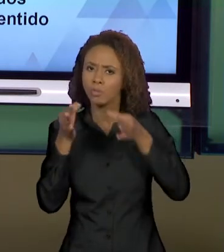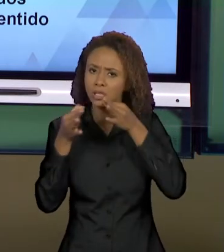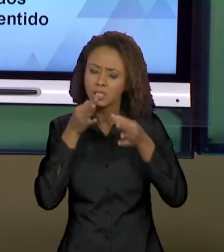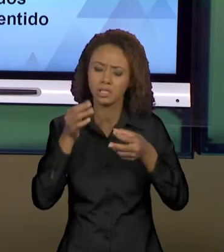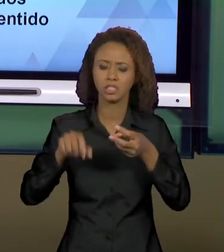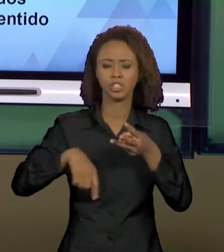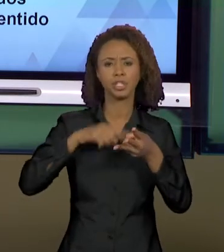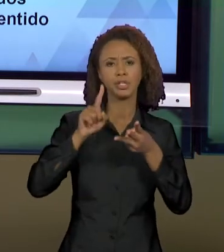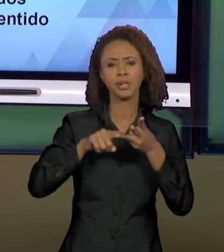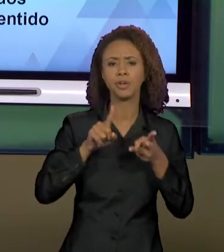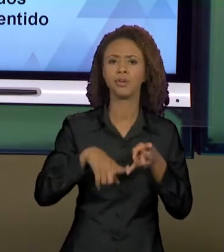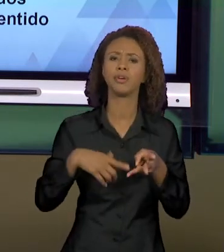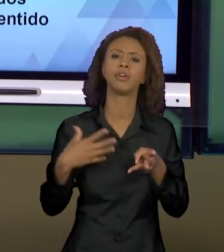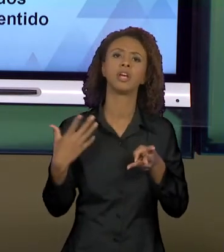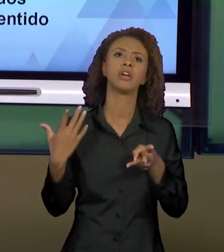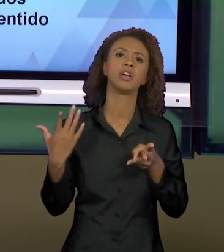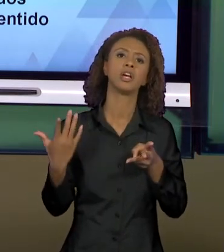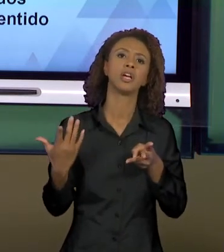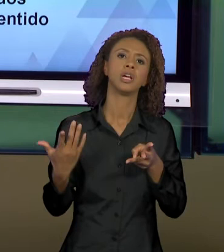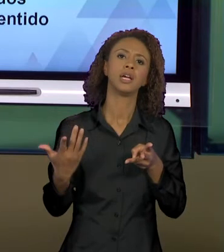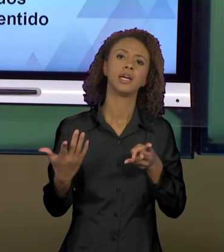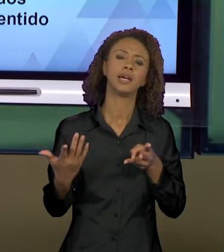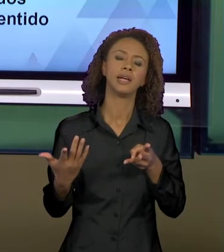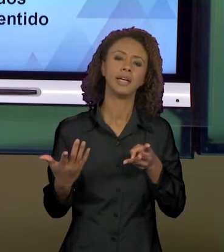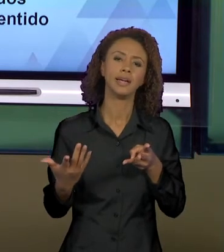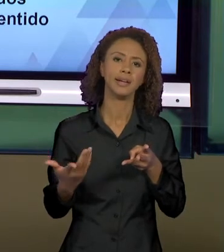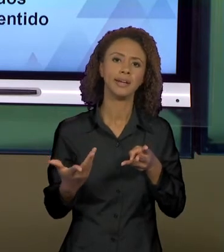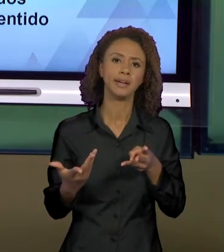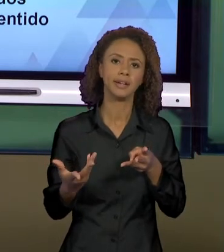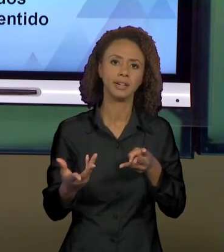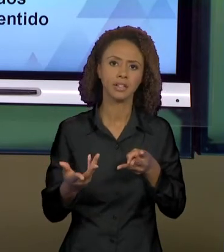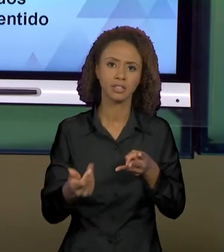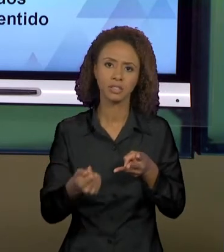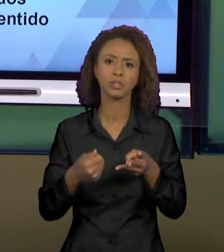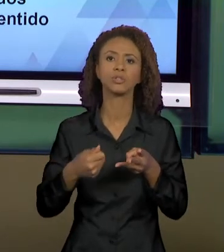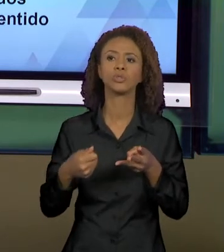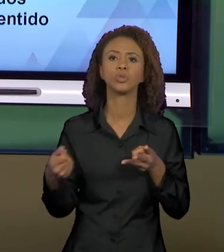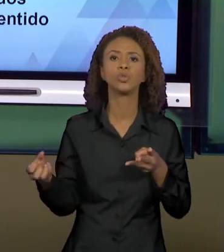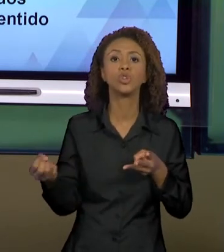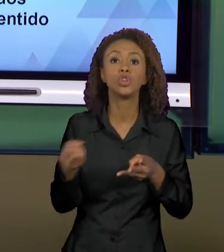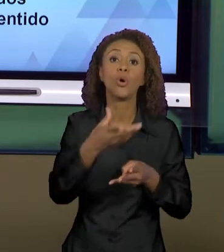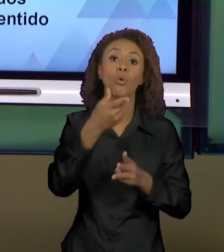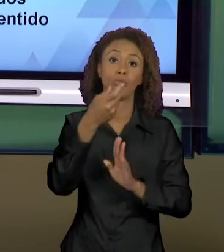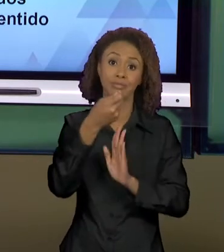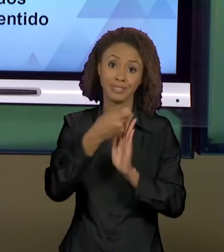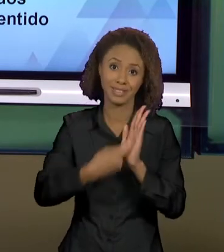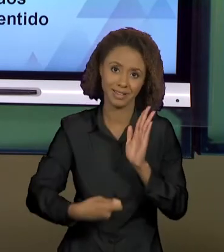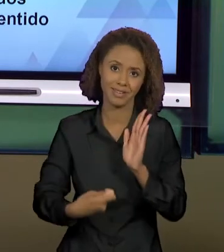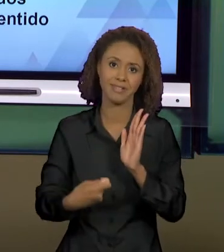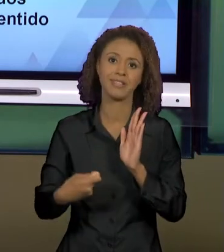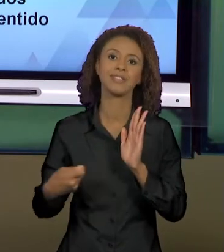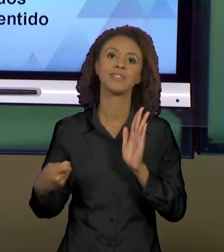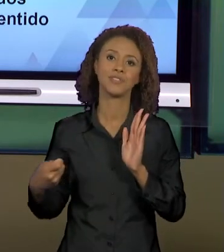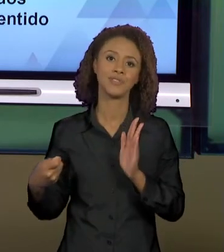TEXTO... O NOVO TEXTO QUE SE INSTITUI NESSA